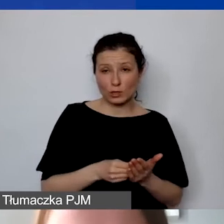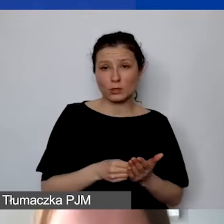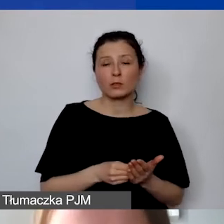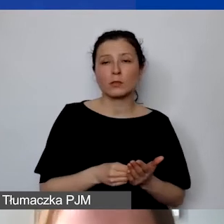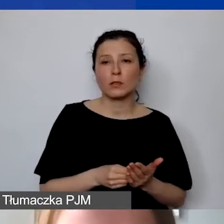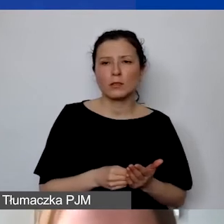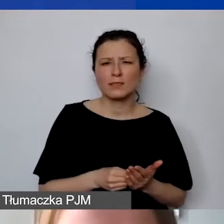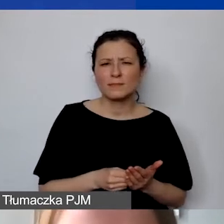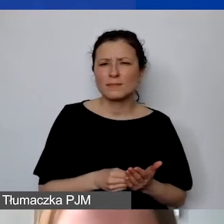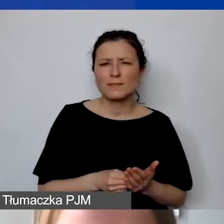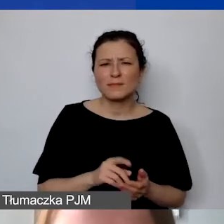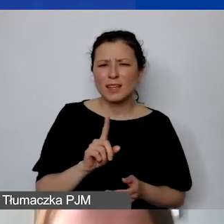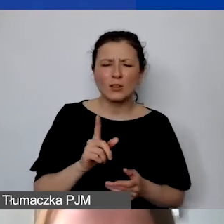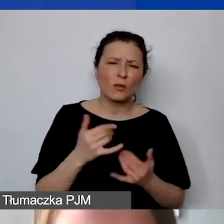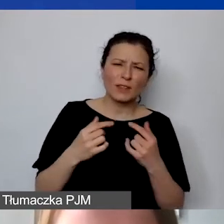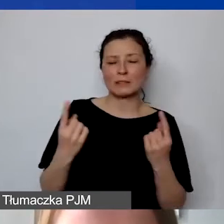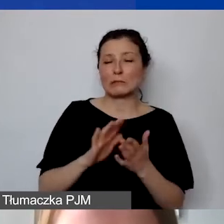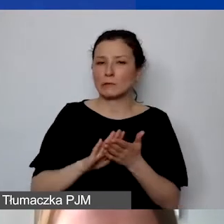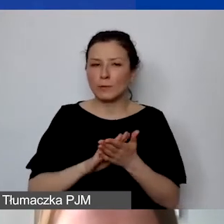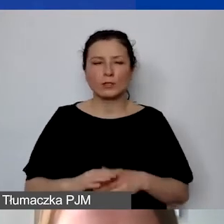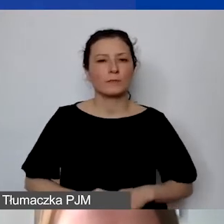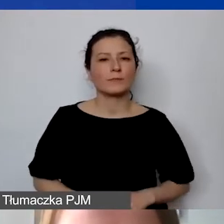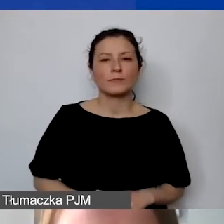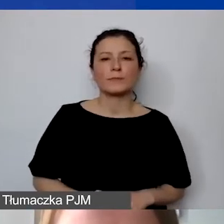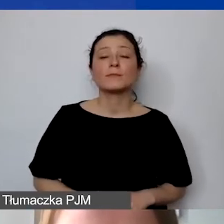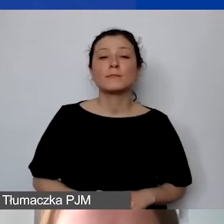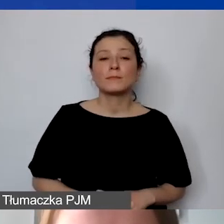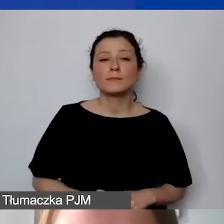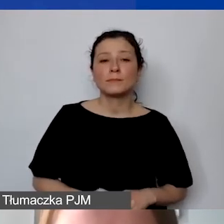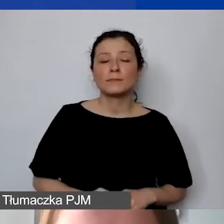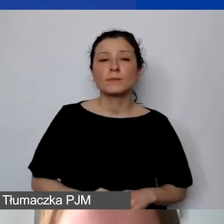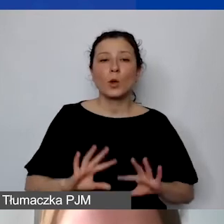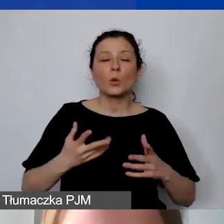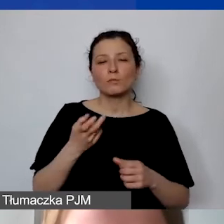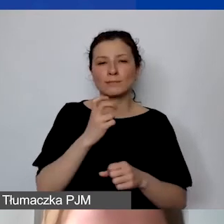Ach, to nie w tej sytuacji, przepraszam. Ono powinno z automatu być...